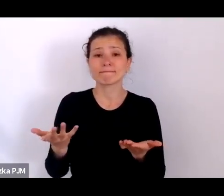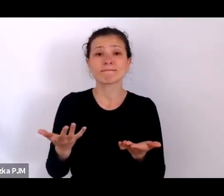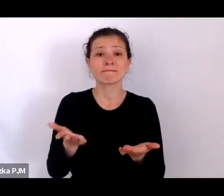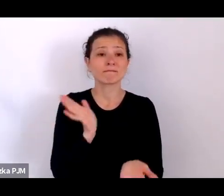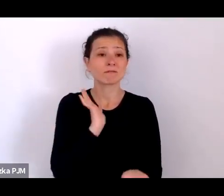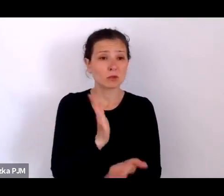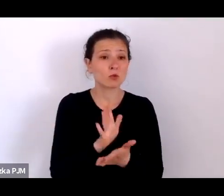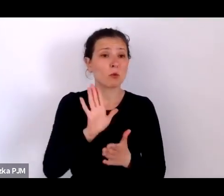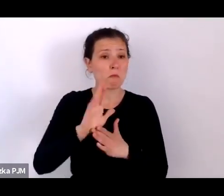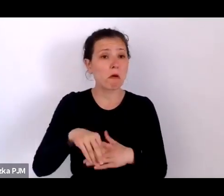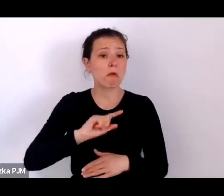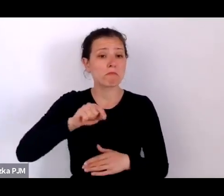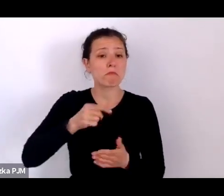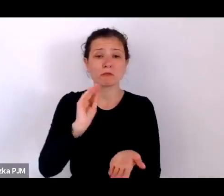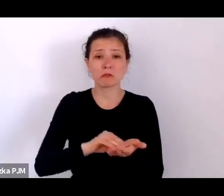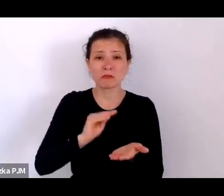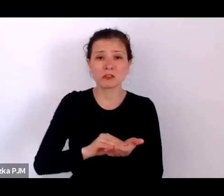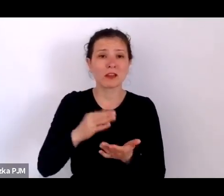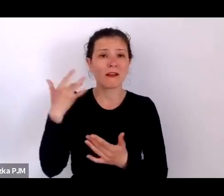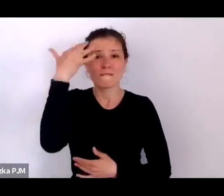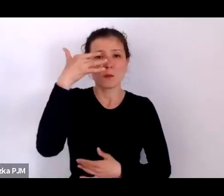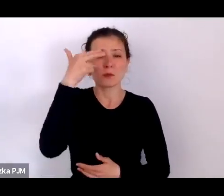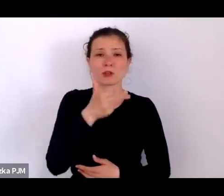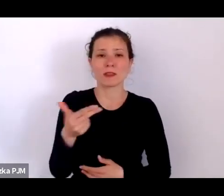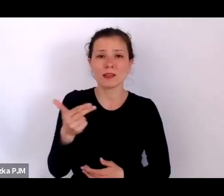te wyobrażenia na temat epidemii trochę się zmieniają